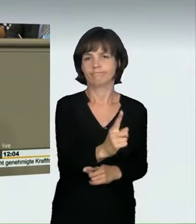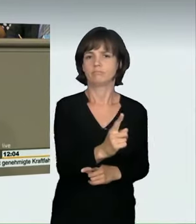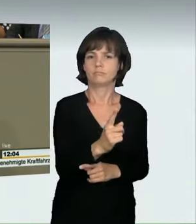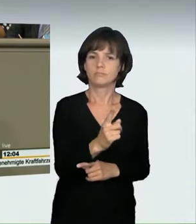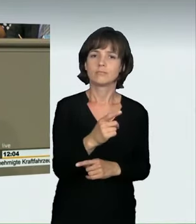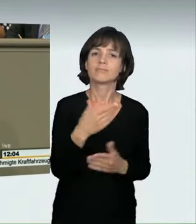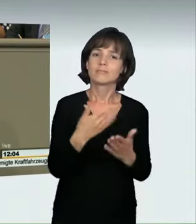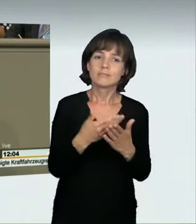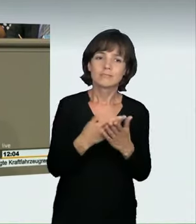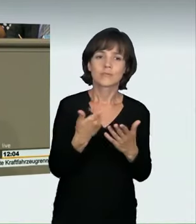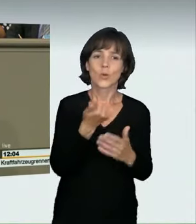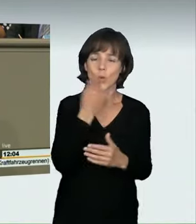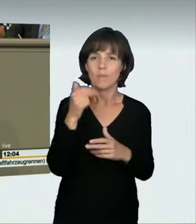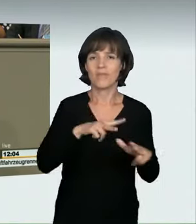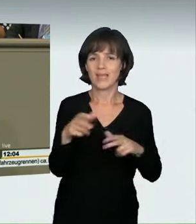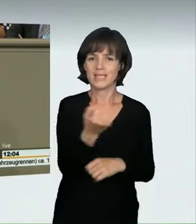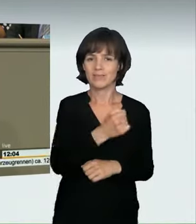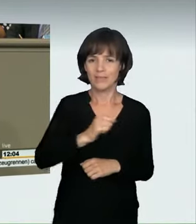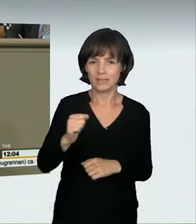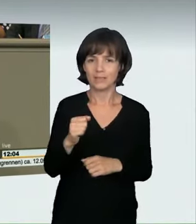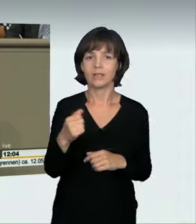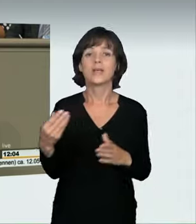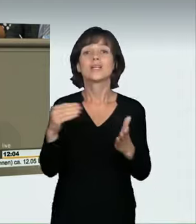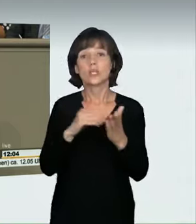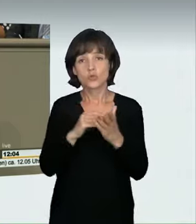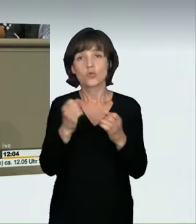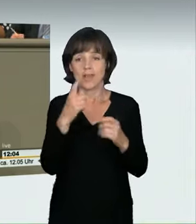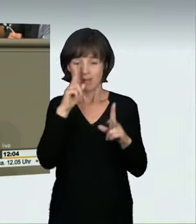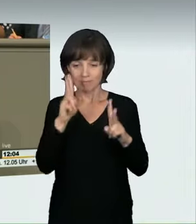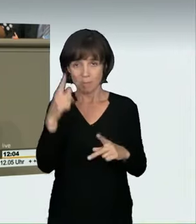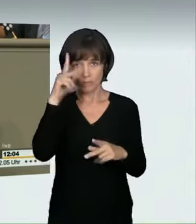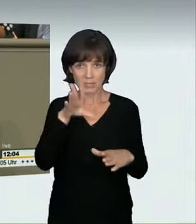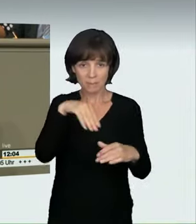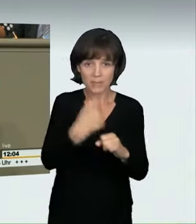das war uns sehr wichtig, der Einzelraser umfasst. In der Anhörung,